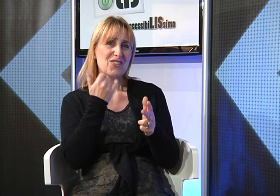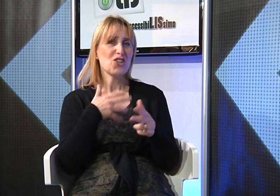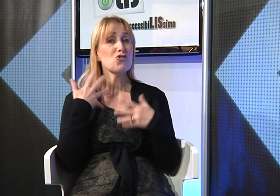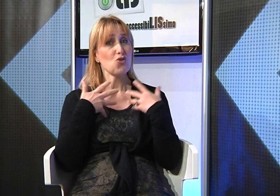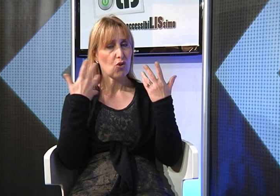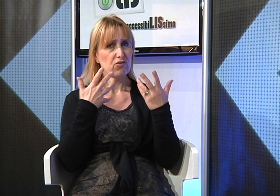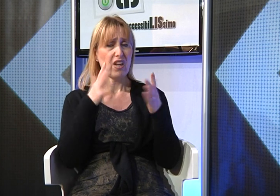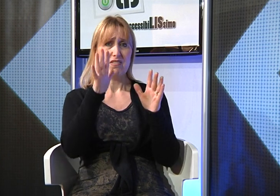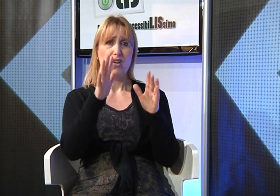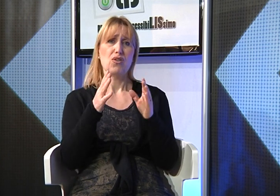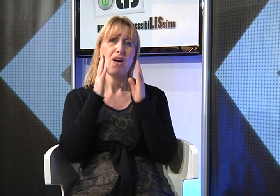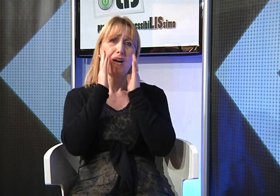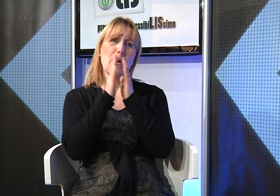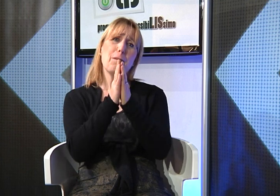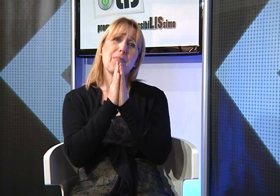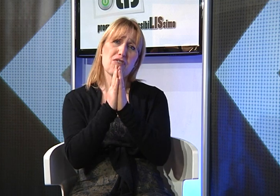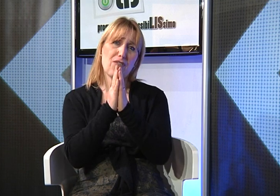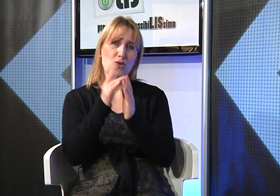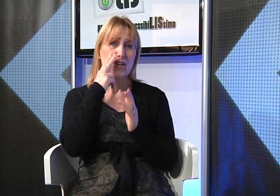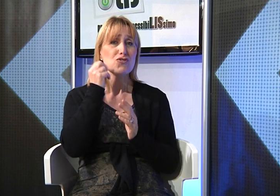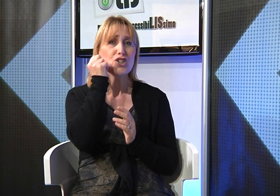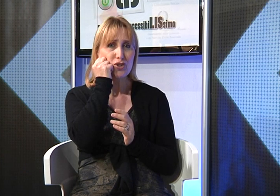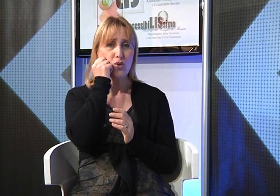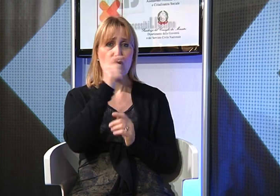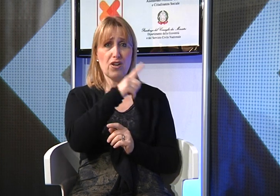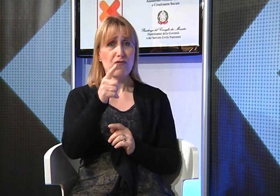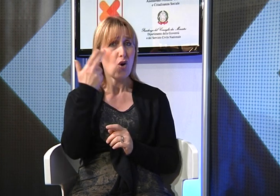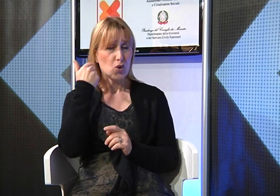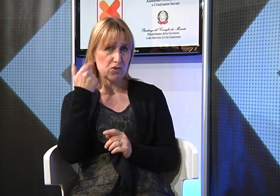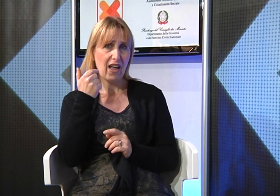per favore mi rivolgo a voi genitori udenti che avete figli sordi, aiutateli